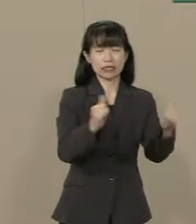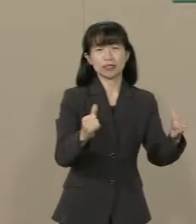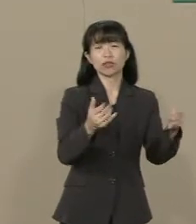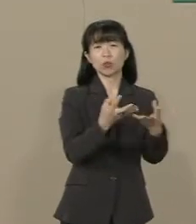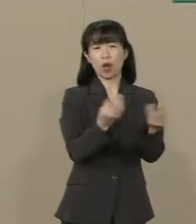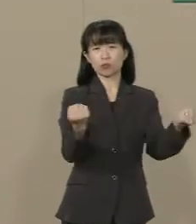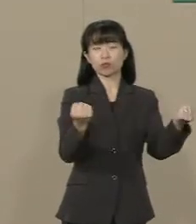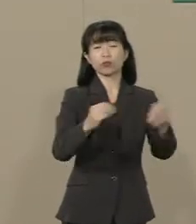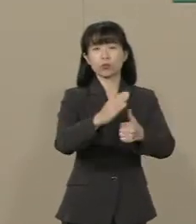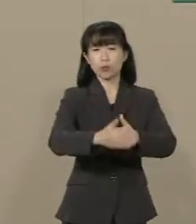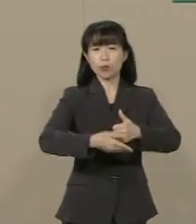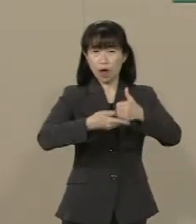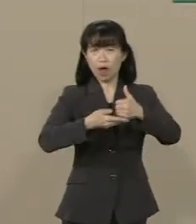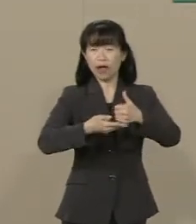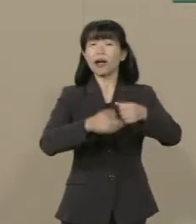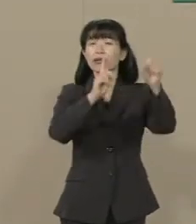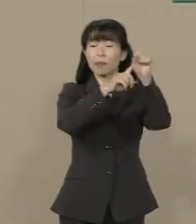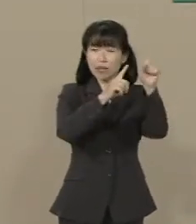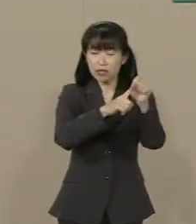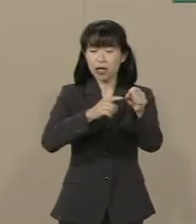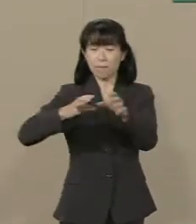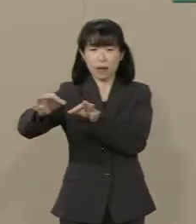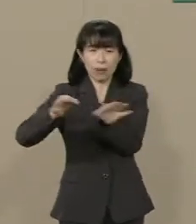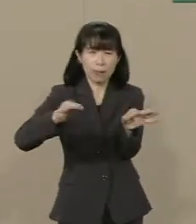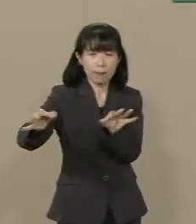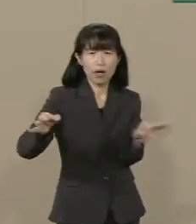ばらまき型の予算を 組まなくてはいけなくなります